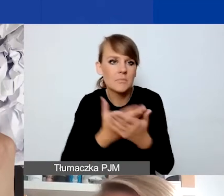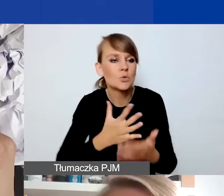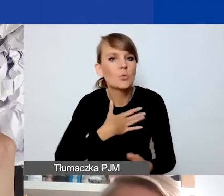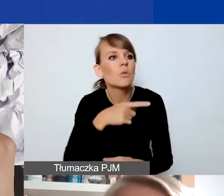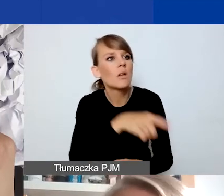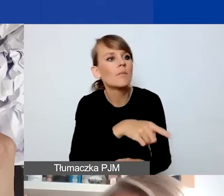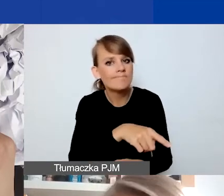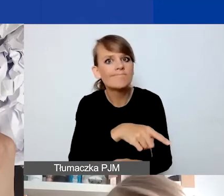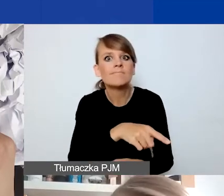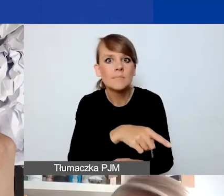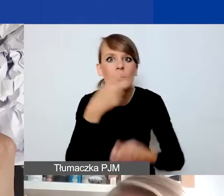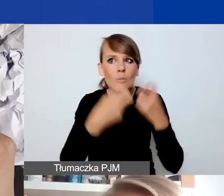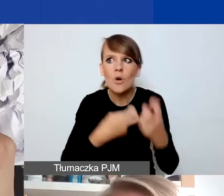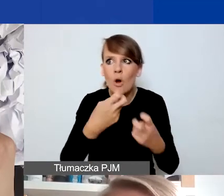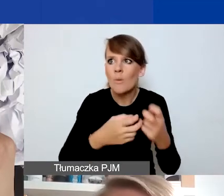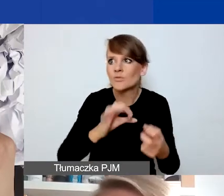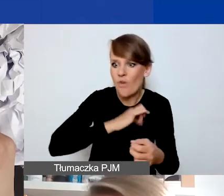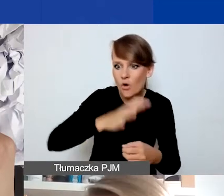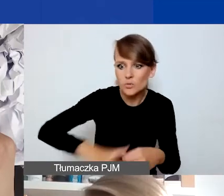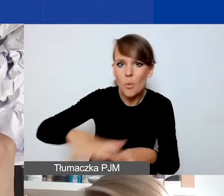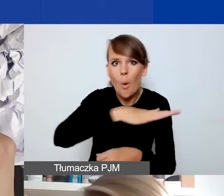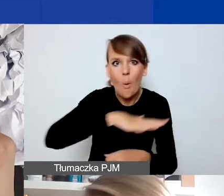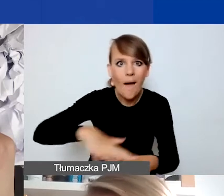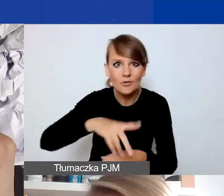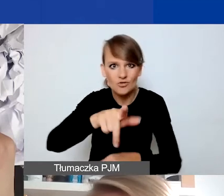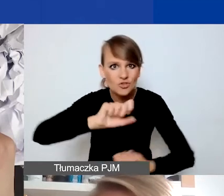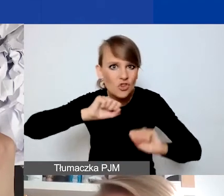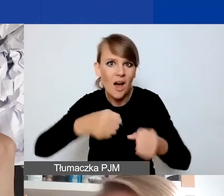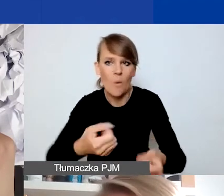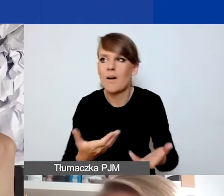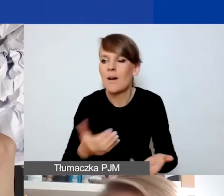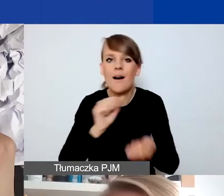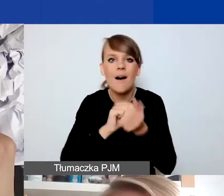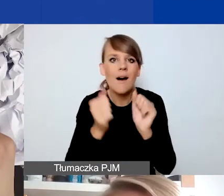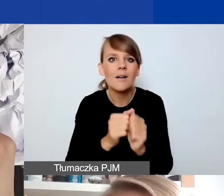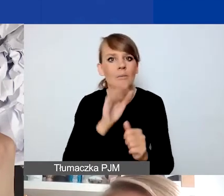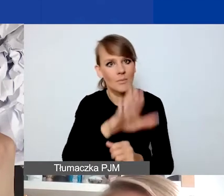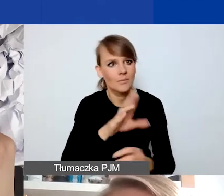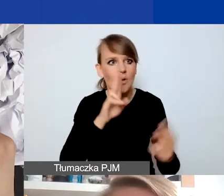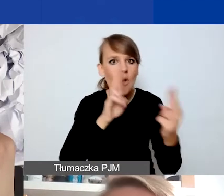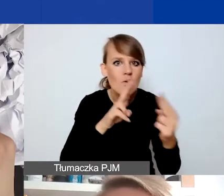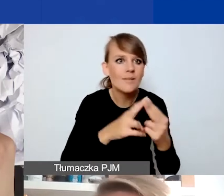która dotyczy społeczności, w której działacie albo z którą jesteście w kontakcie, chcecie tę działalność rozpocząć,